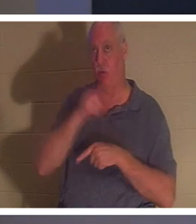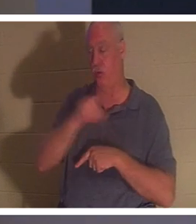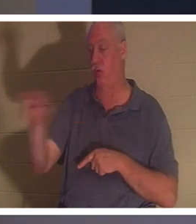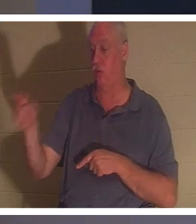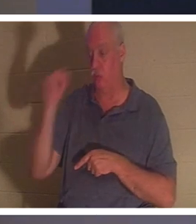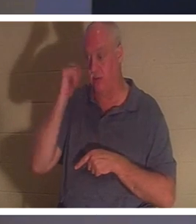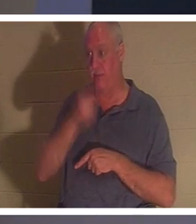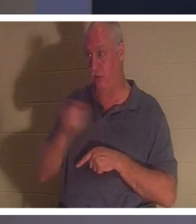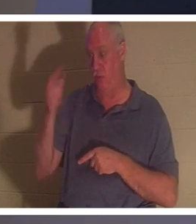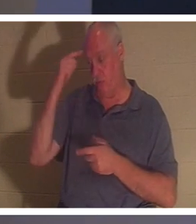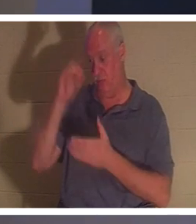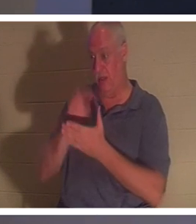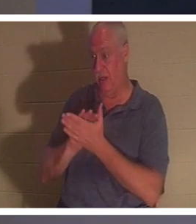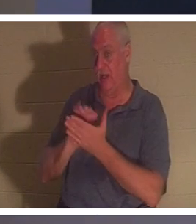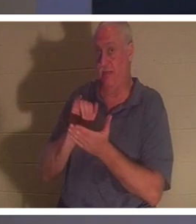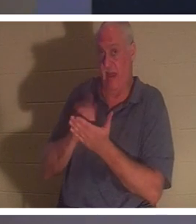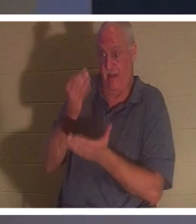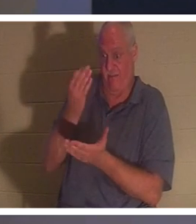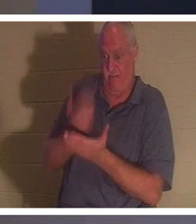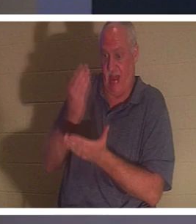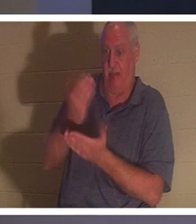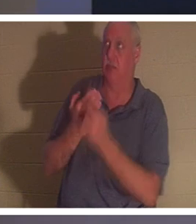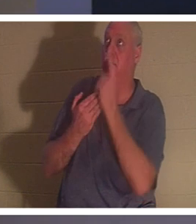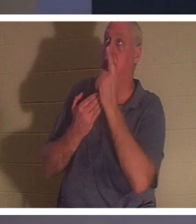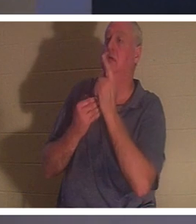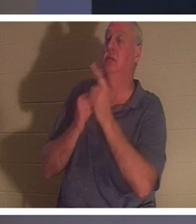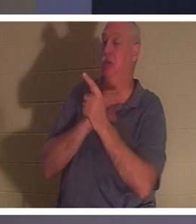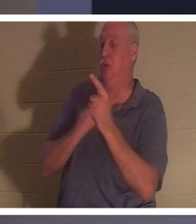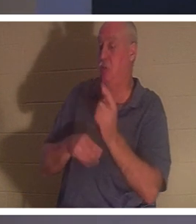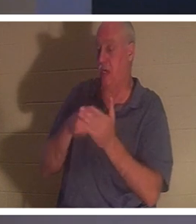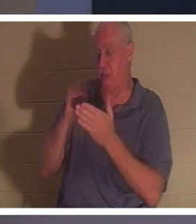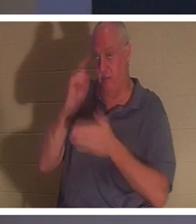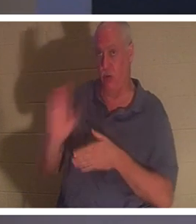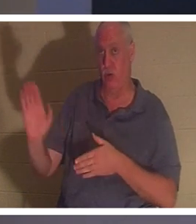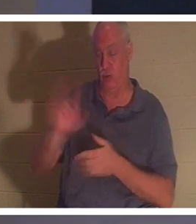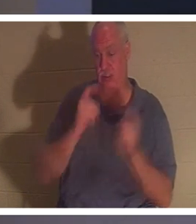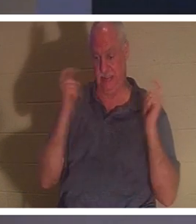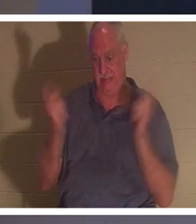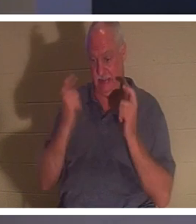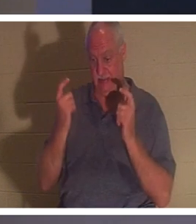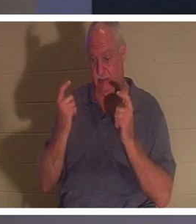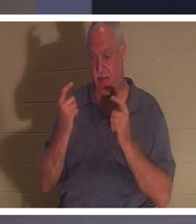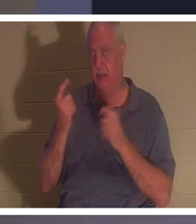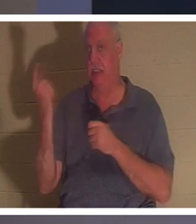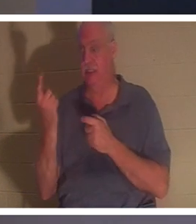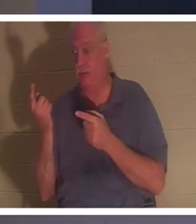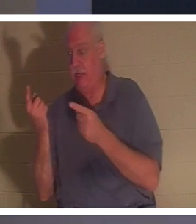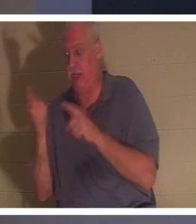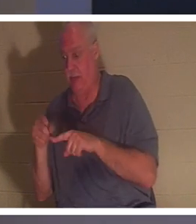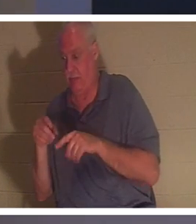इस तथ्य पर विश्वास करते हैं कि मसीह ने आपके पापों के लिए भुगतान किया है, तो आपकी आत्मा में कुछ घटित होता है।